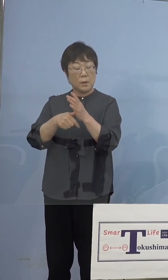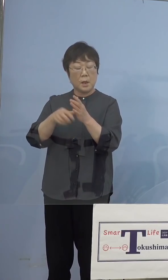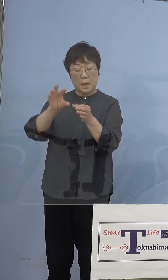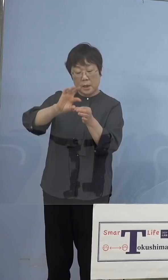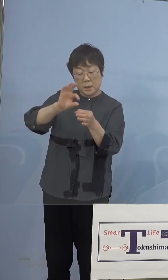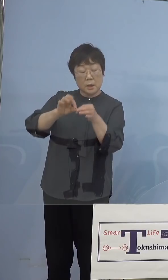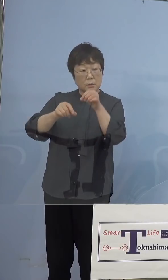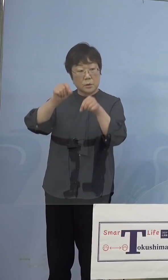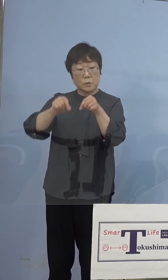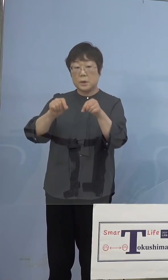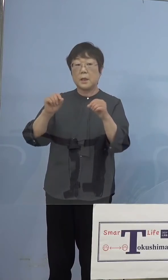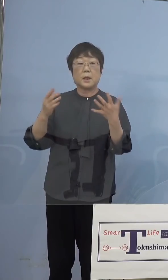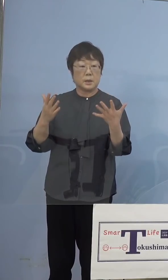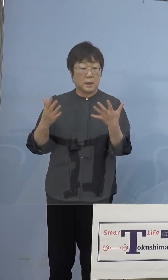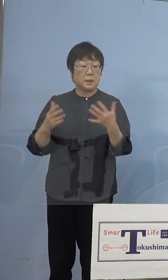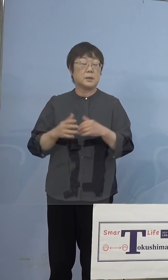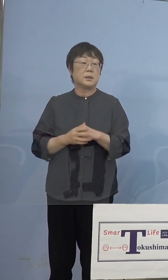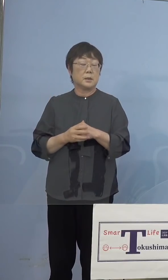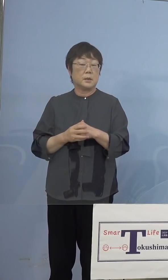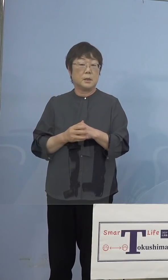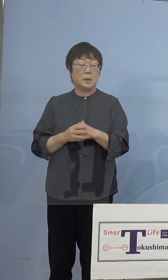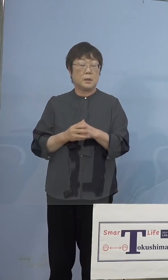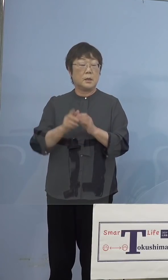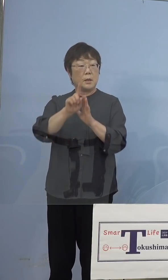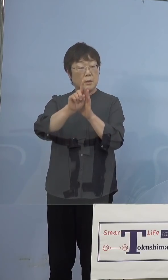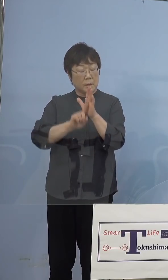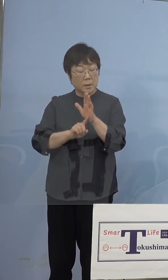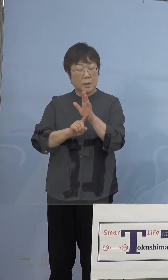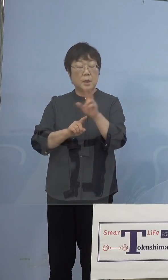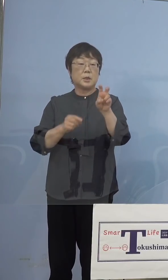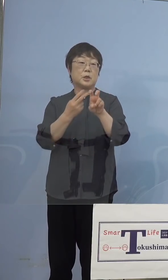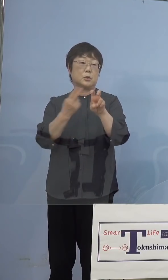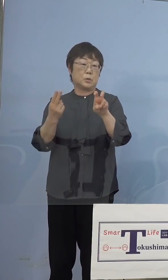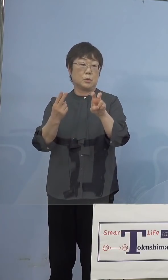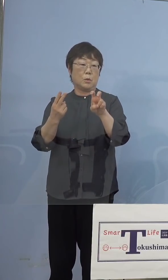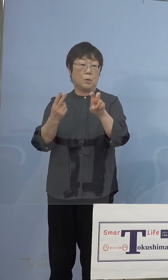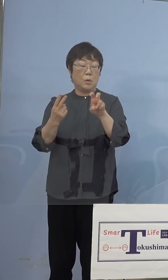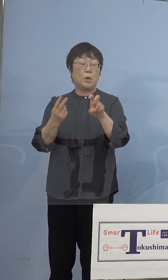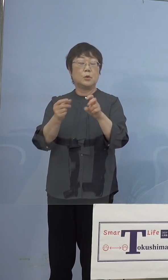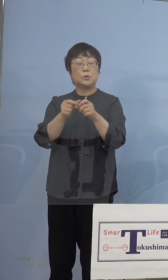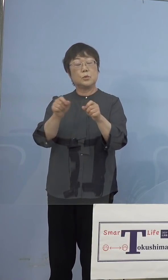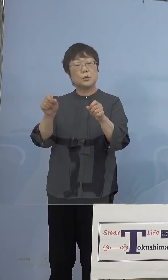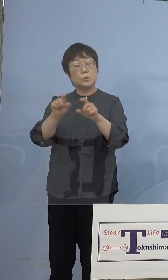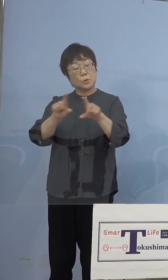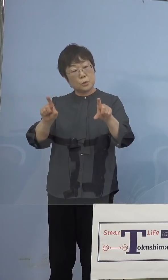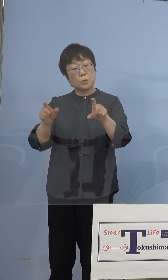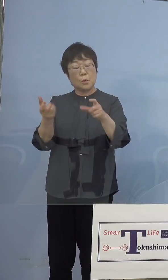それから-20度、普通のフリーザーで 保管が可能ということですから